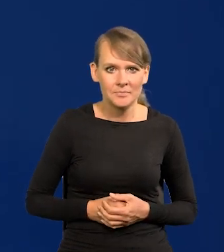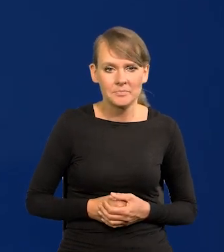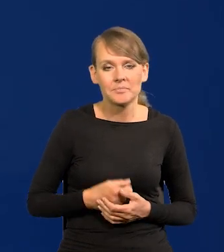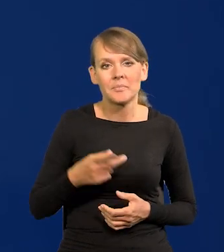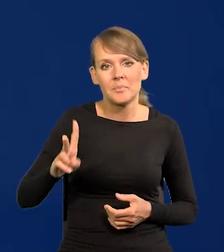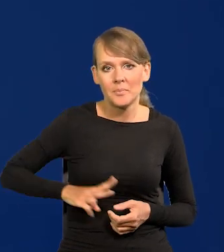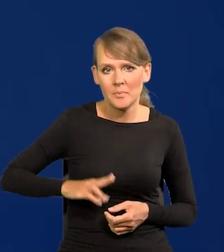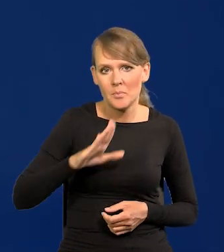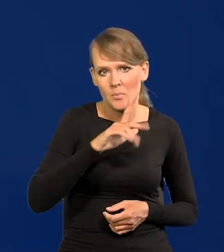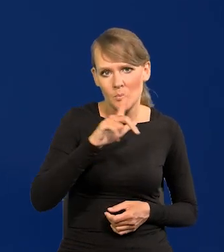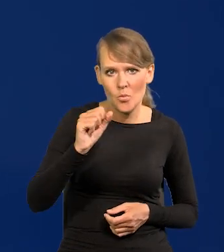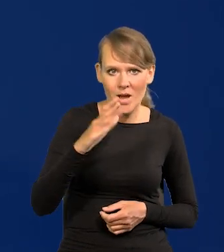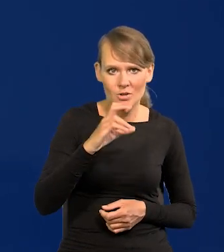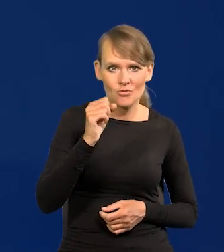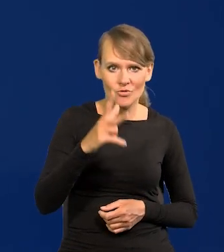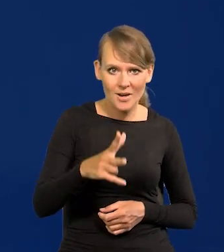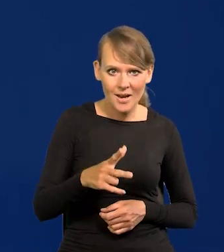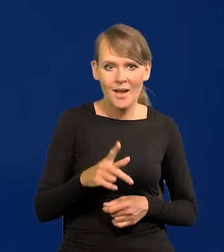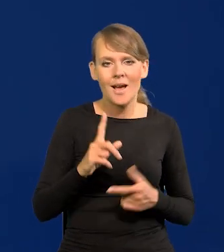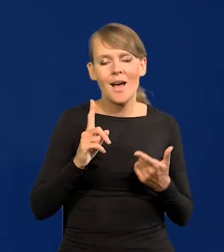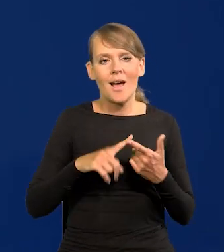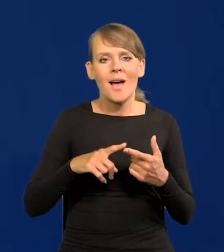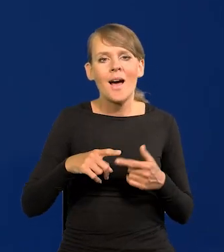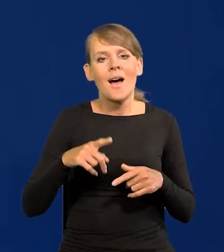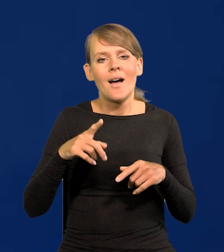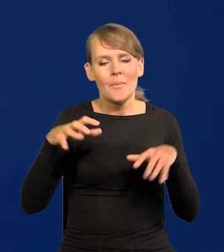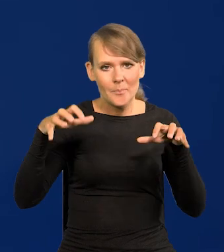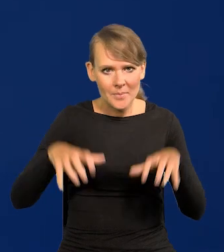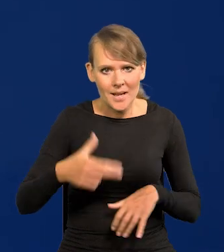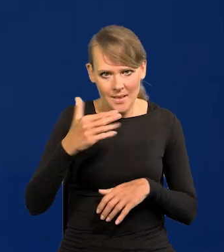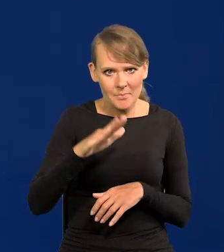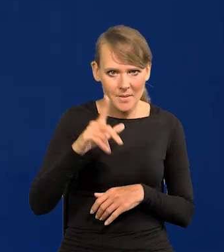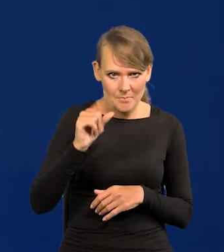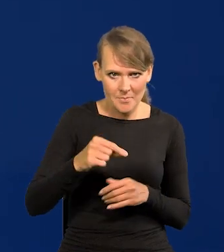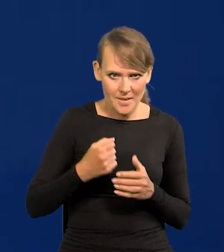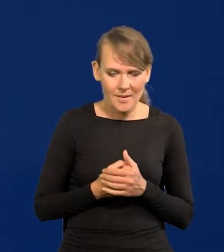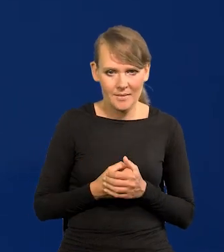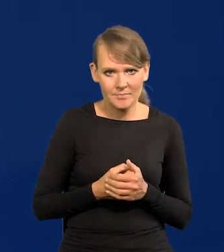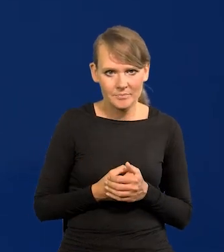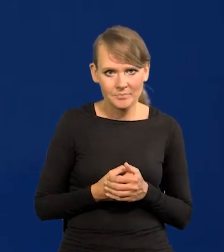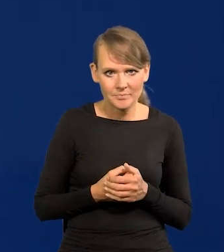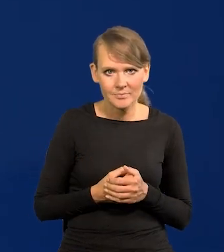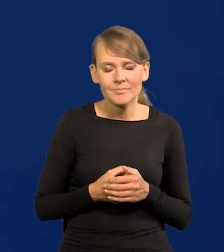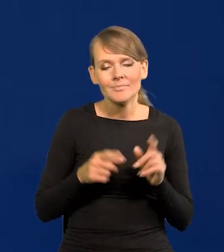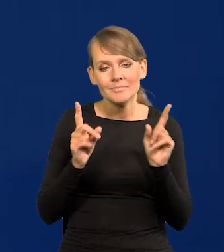w Ministra Błaszczaka i w Prezesa NBP. Bo tu jest jeszcze ten zamysł,